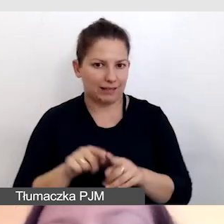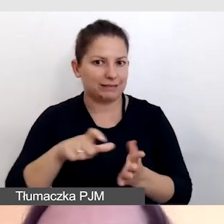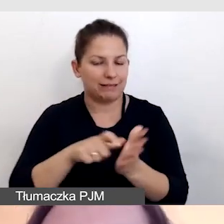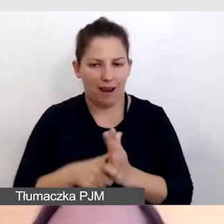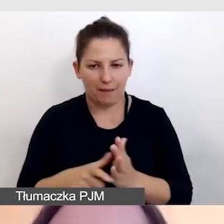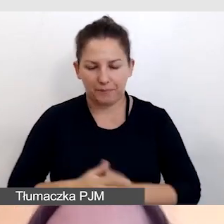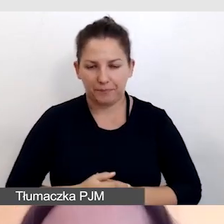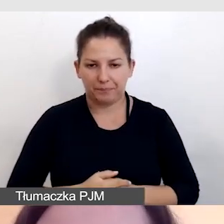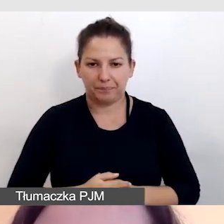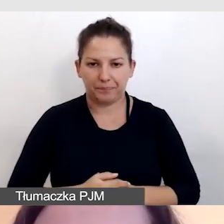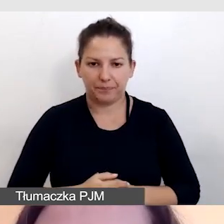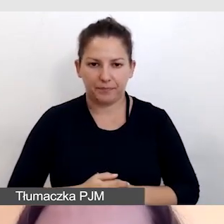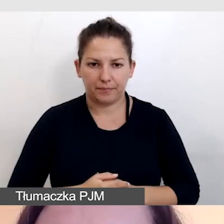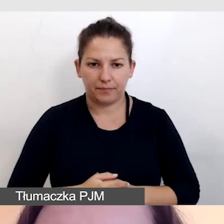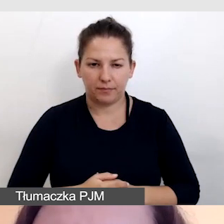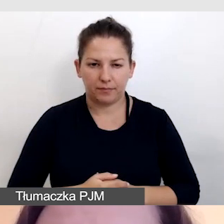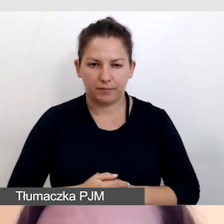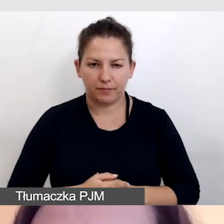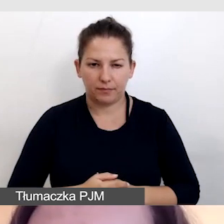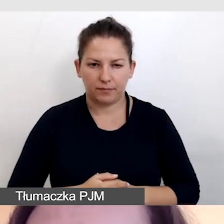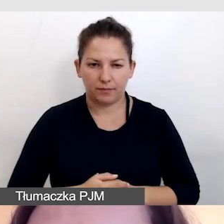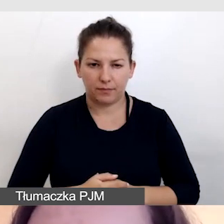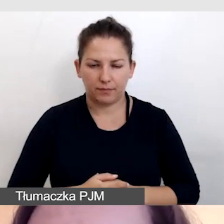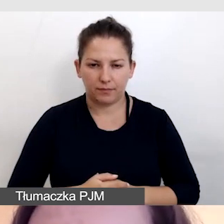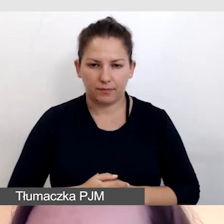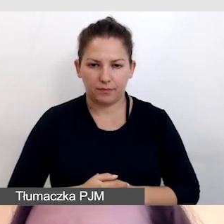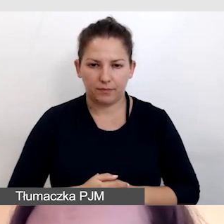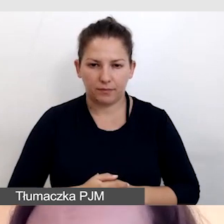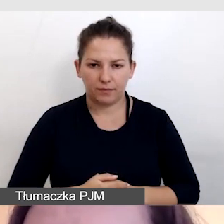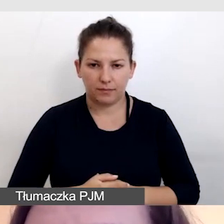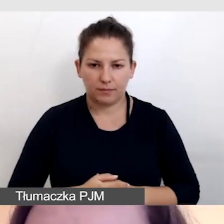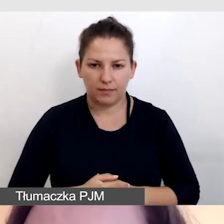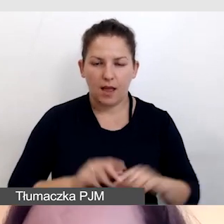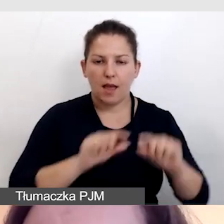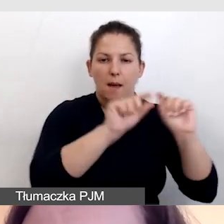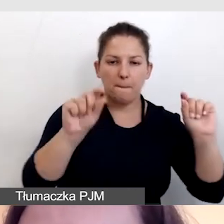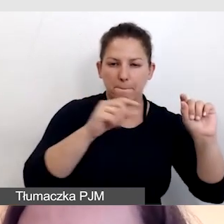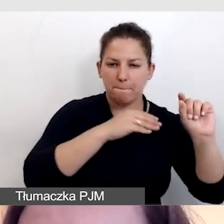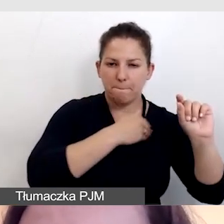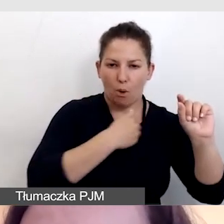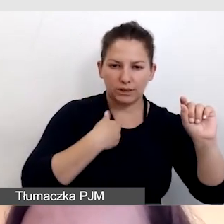Dwa wiersze napisów polskich, dwa wiersze napisów angielskich